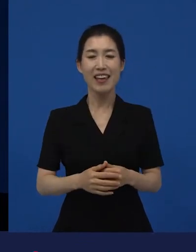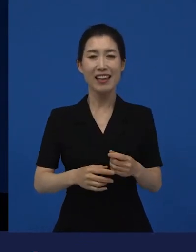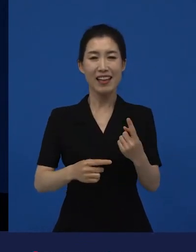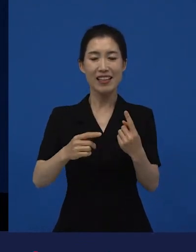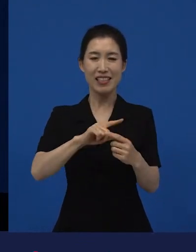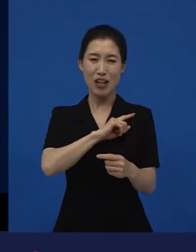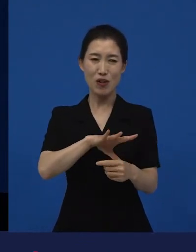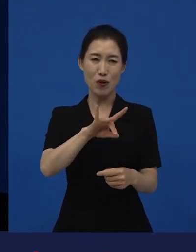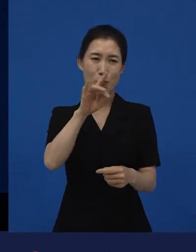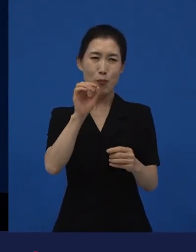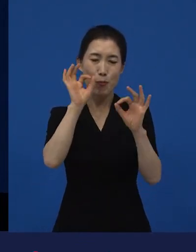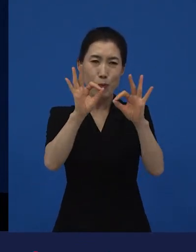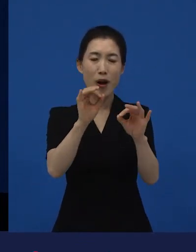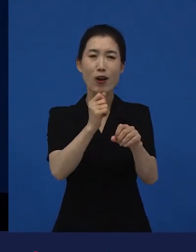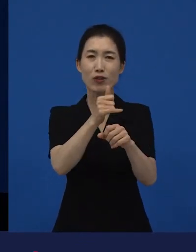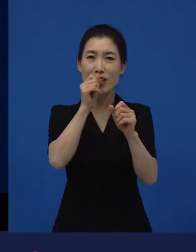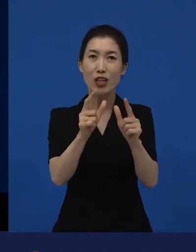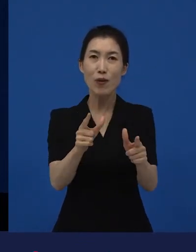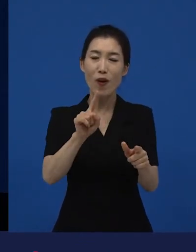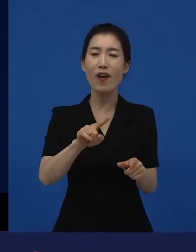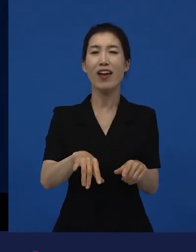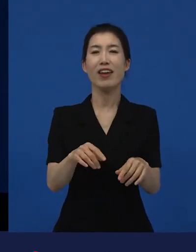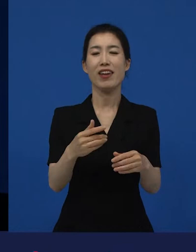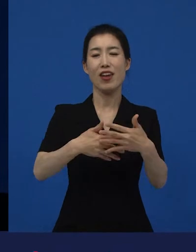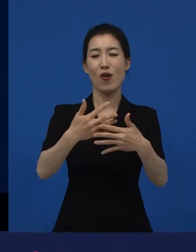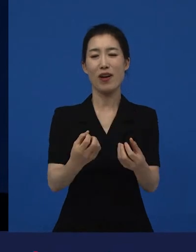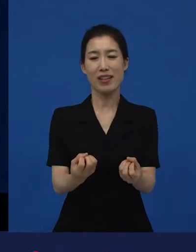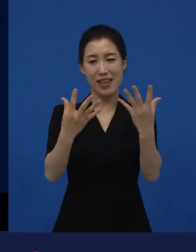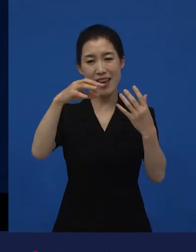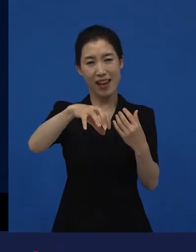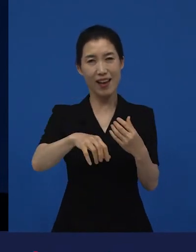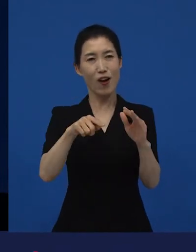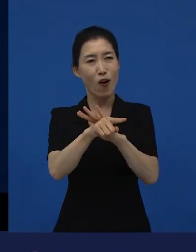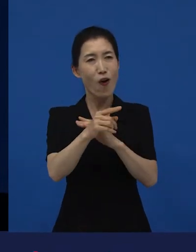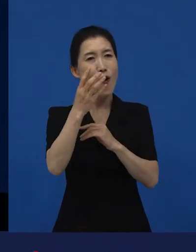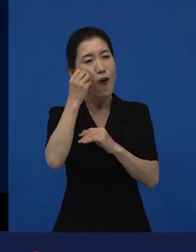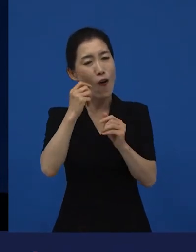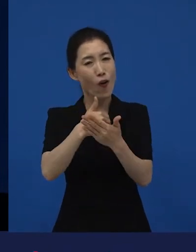먼저 일차적으로 다양성 영화들을 관객들이 만날 수 있고